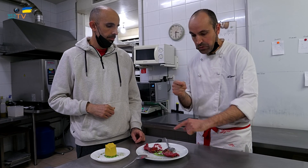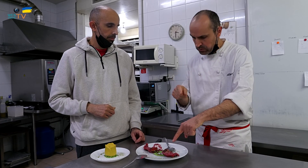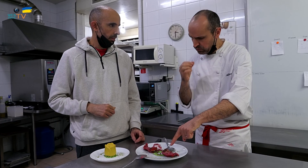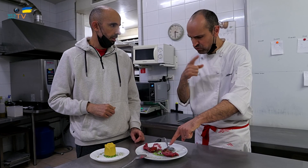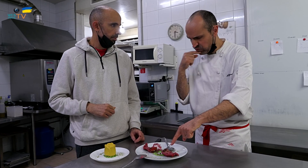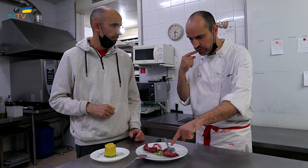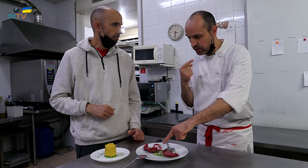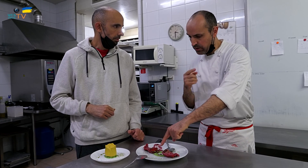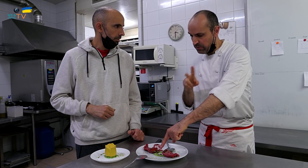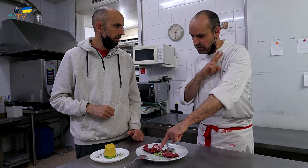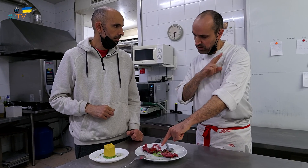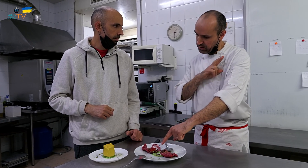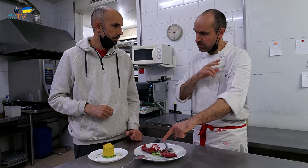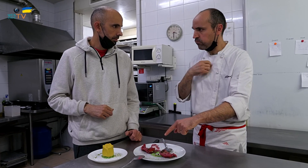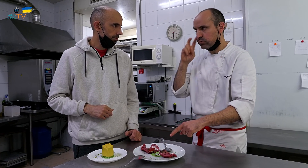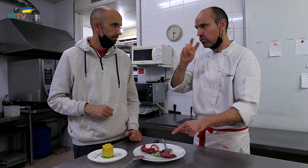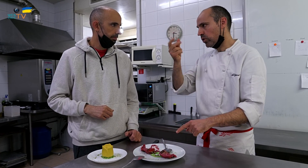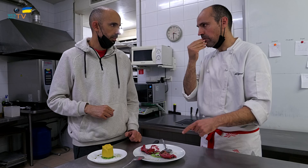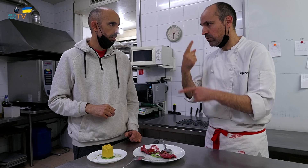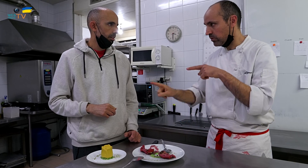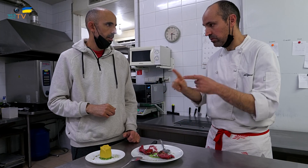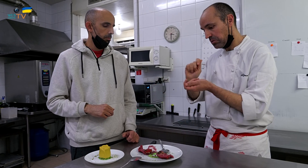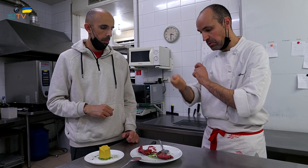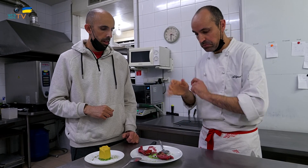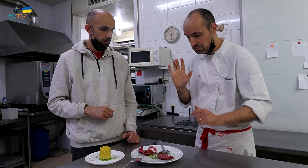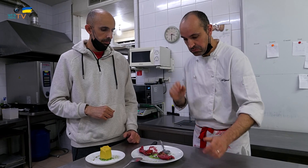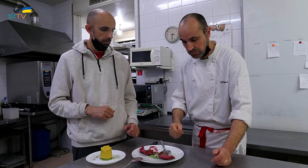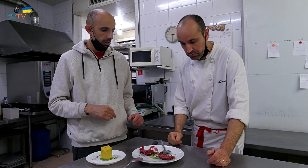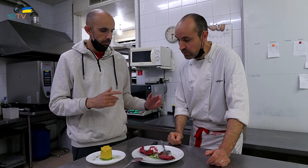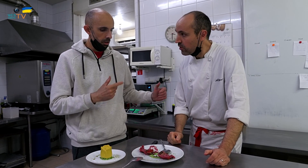Esto está muy rico, pero para lo verde, hay que buscar otro alimento y cambiarlo.